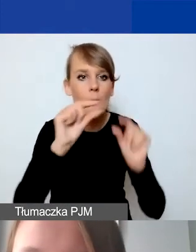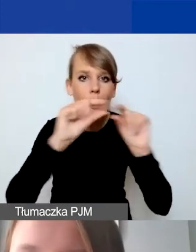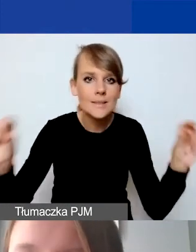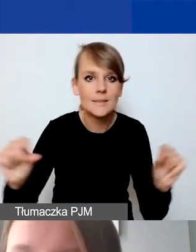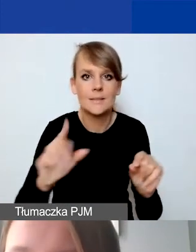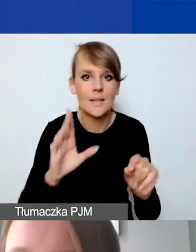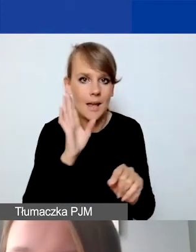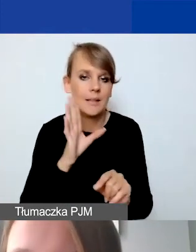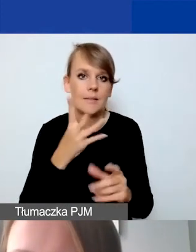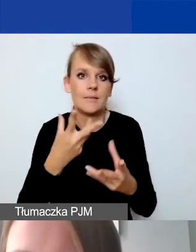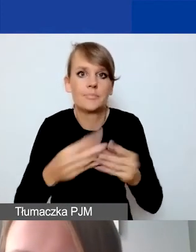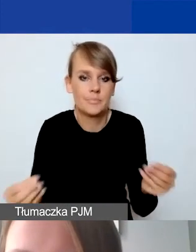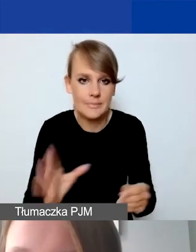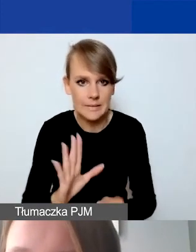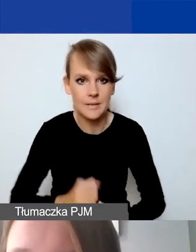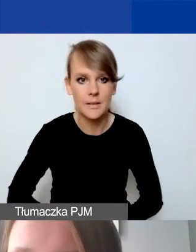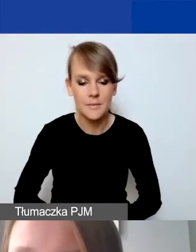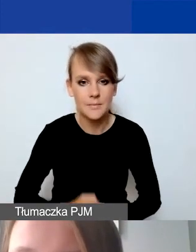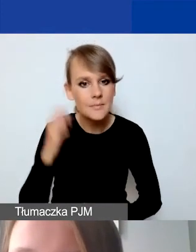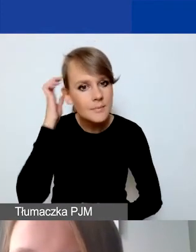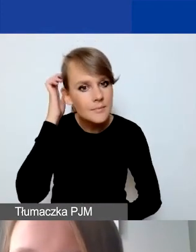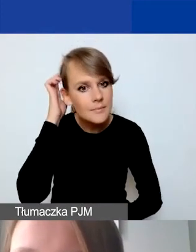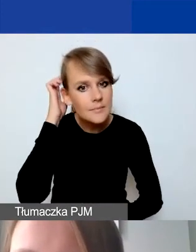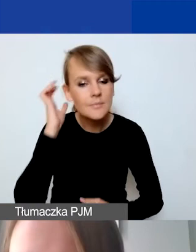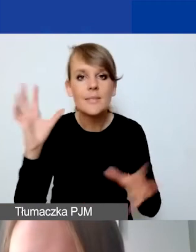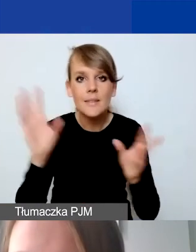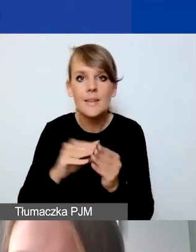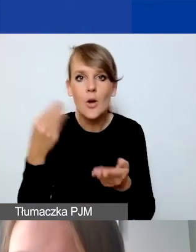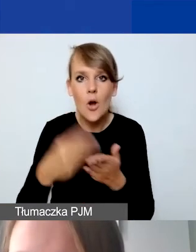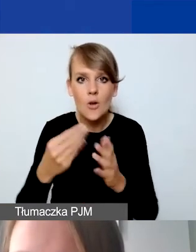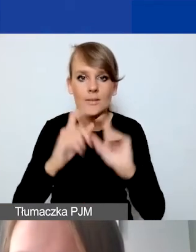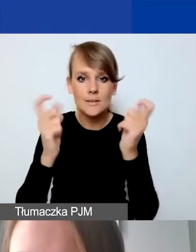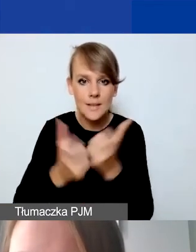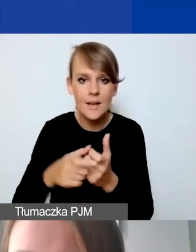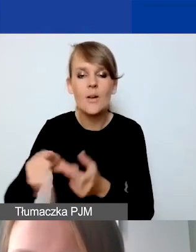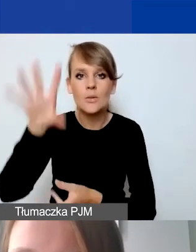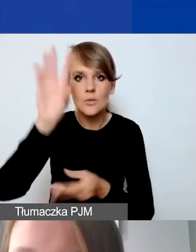I razem koszty całkowite sumują nam koszty współpracy dwustronnej